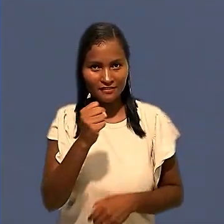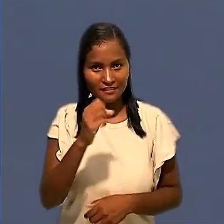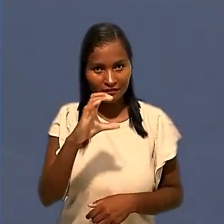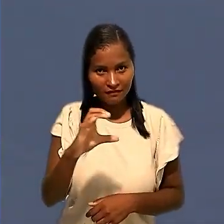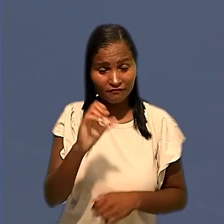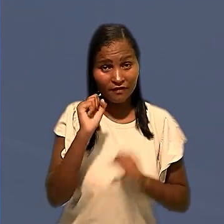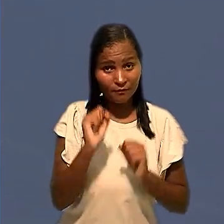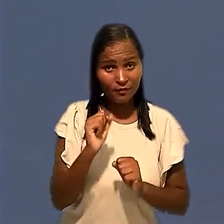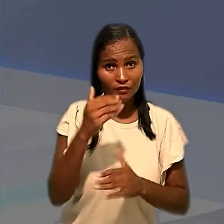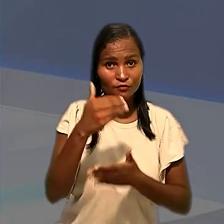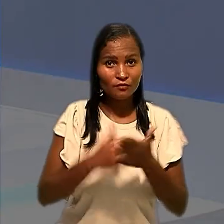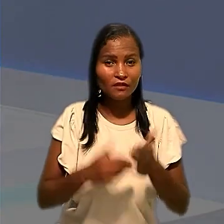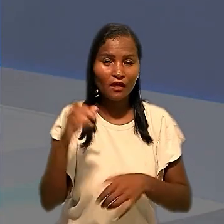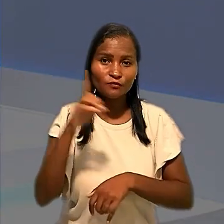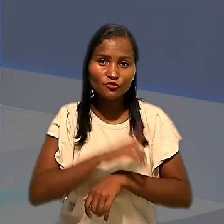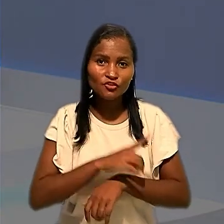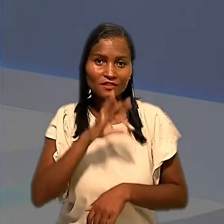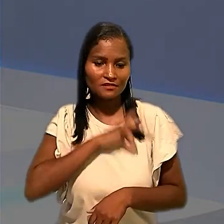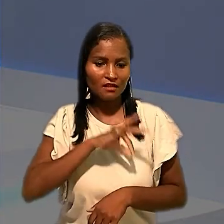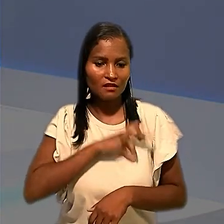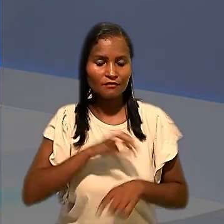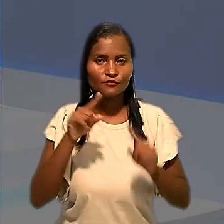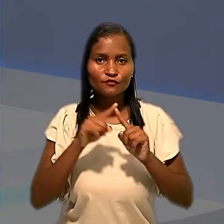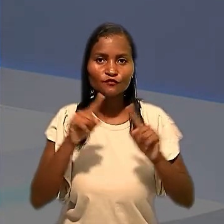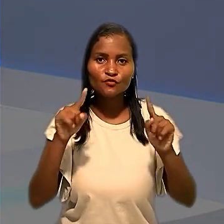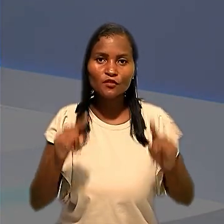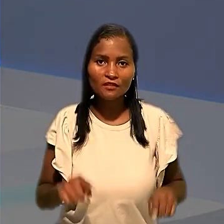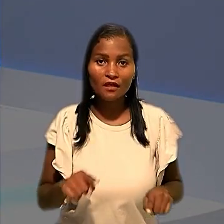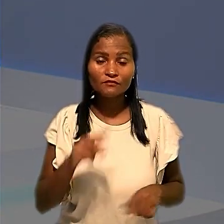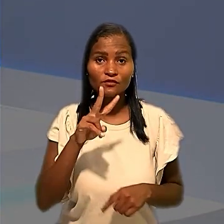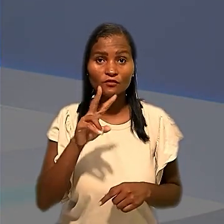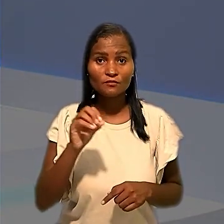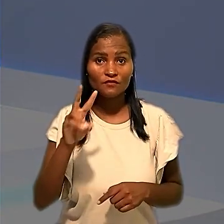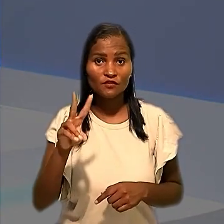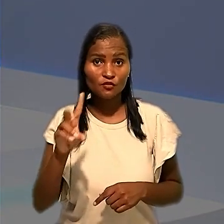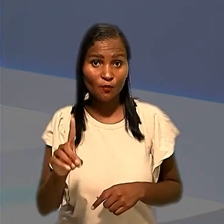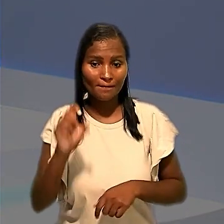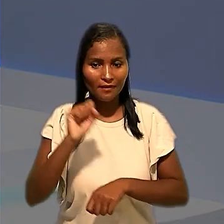poder descontar os dias de salário dos empregados que, em 2021, paralisaram